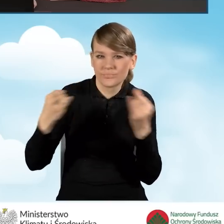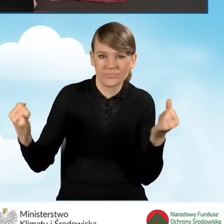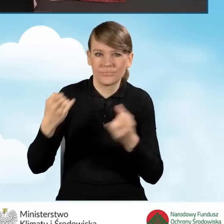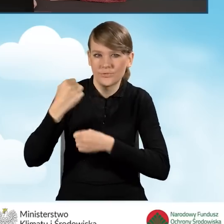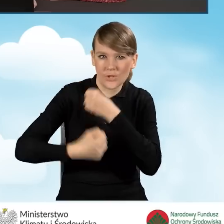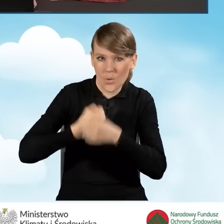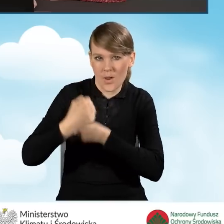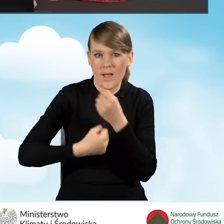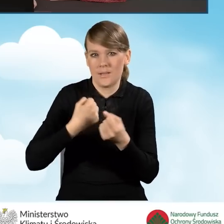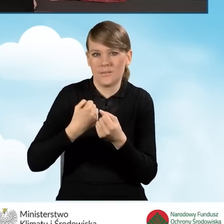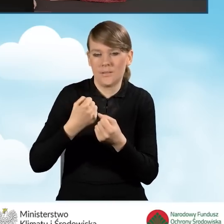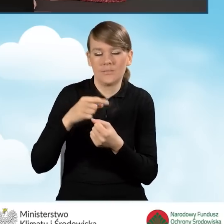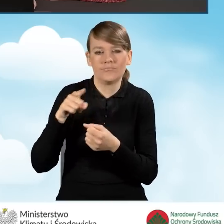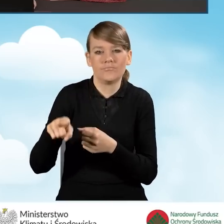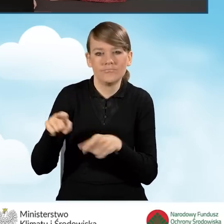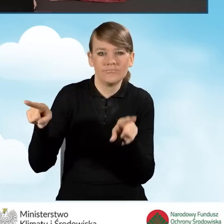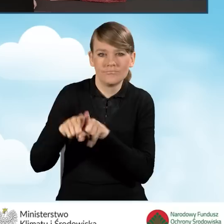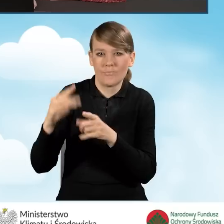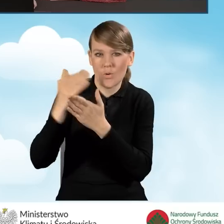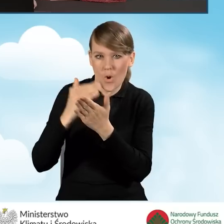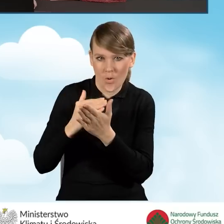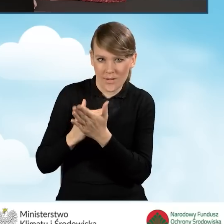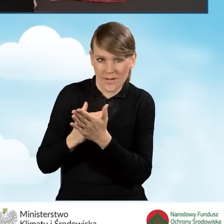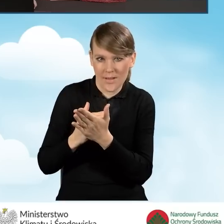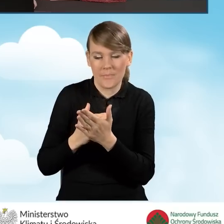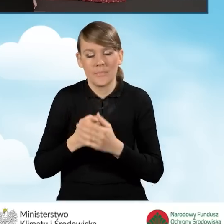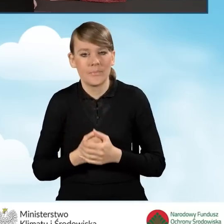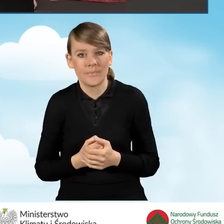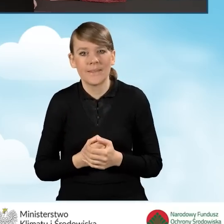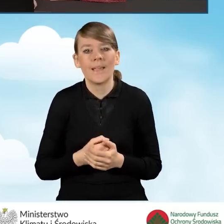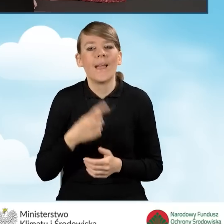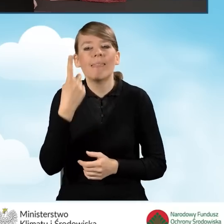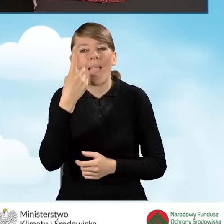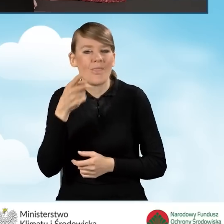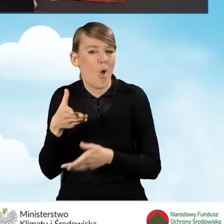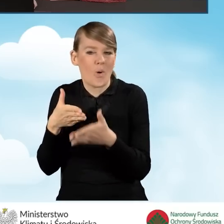zgodnie z warunkami programu. Tutaj będziemy mieć jeszcze jedno ograniczenie, o którym powiem za chwilkę.